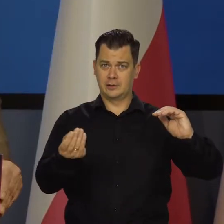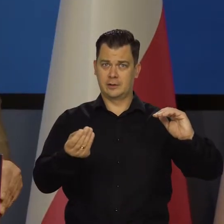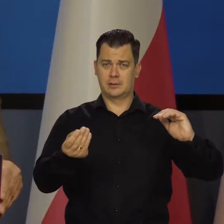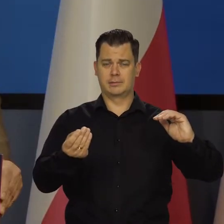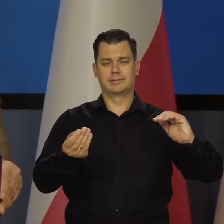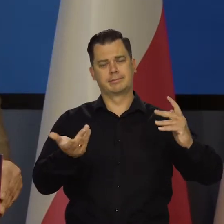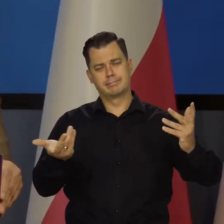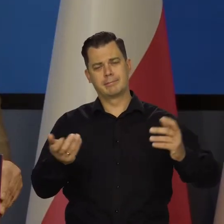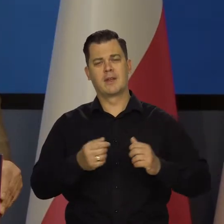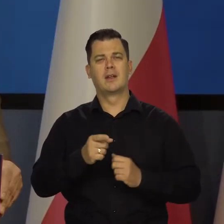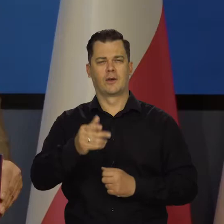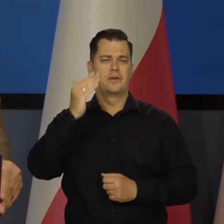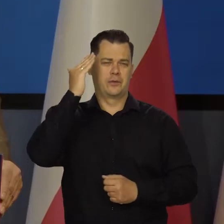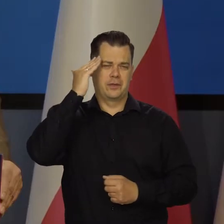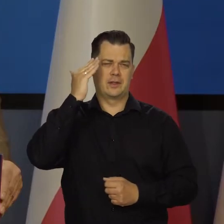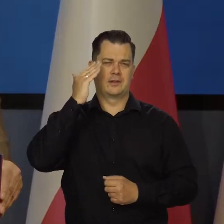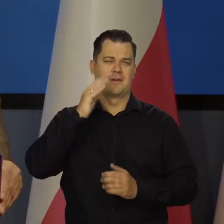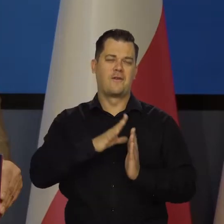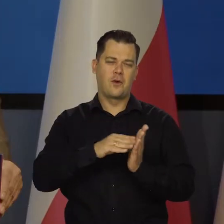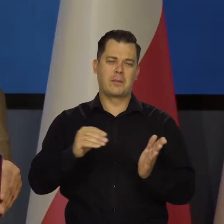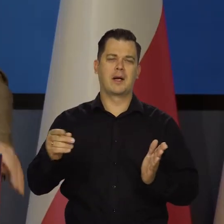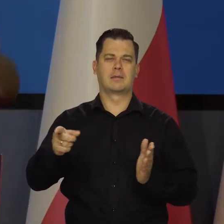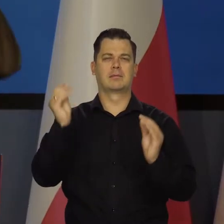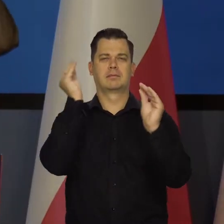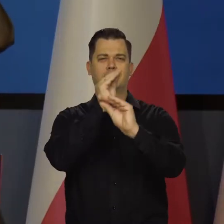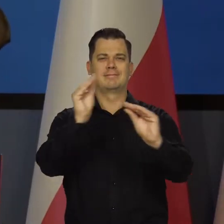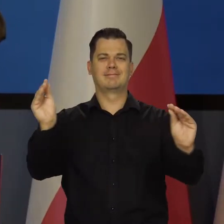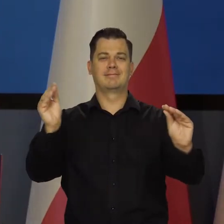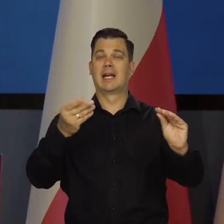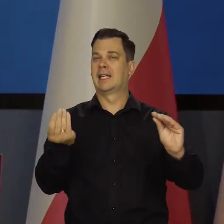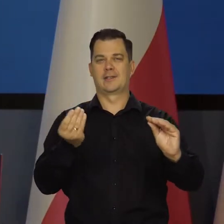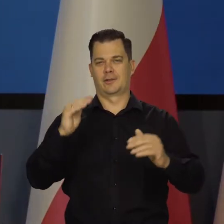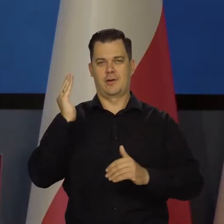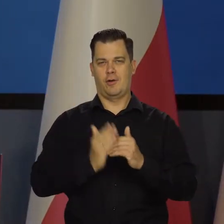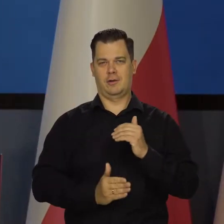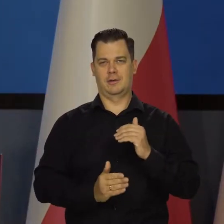Formalnie, jak Państwo wiedzą, bo to jest w komunikacie, nie zakończyliśmy cyklu podwyżek.